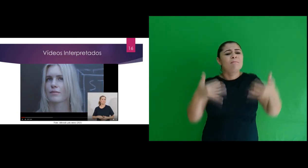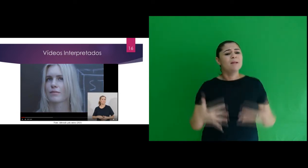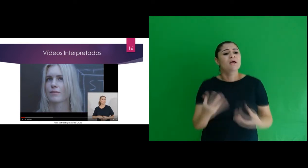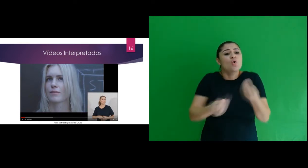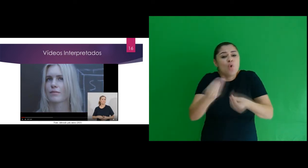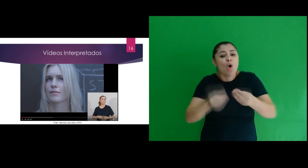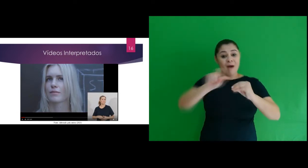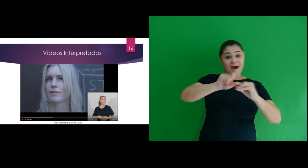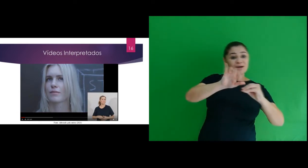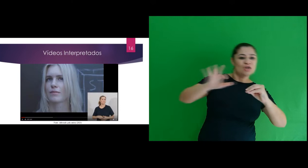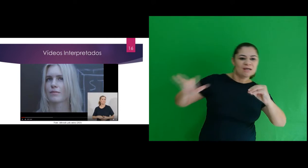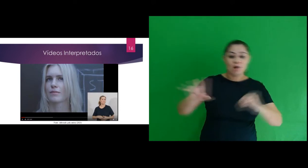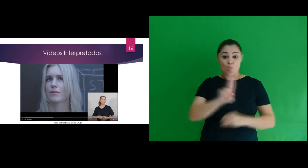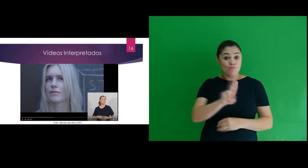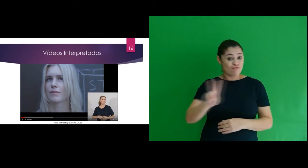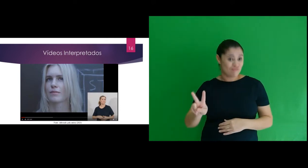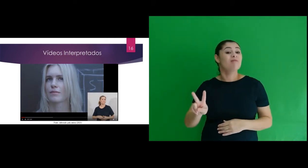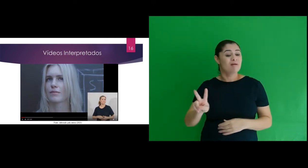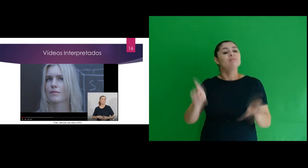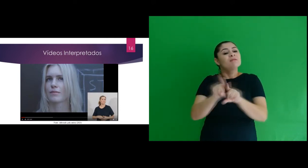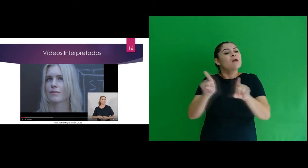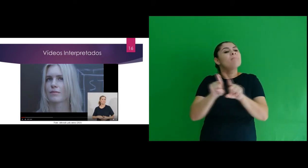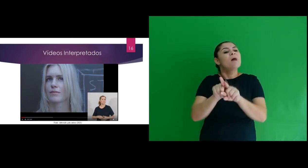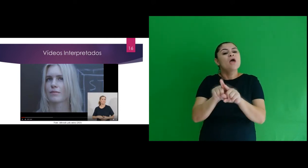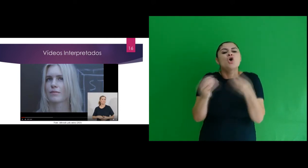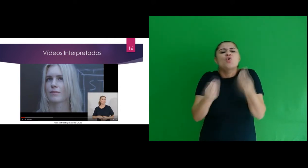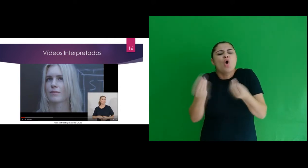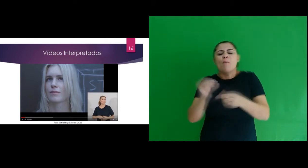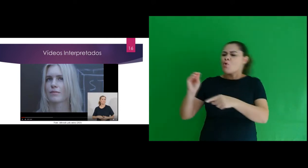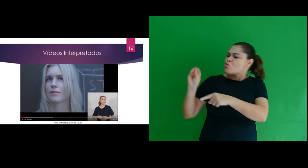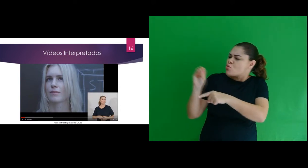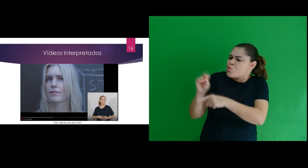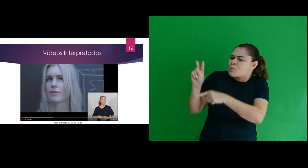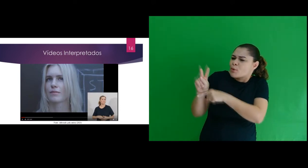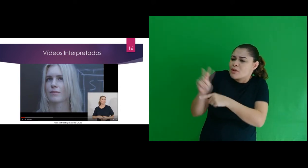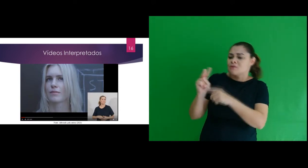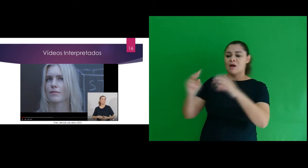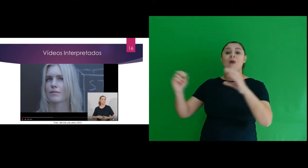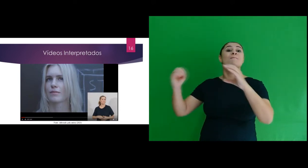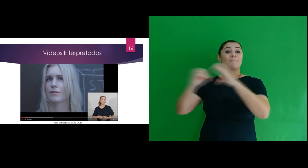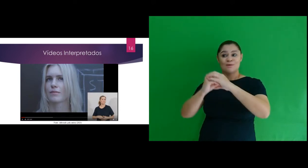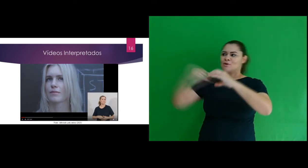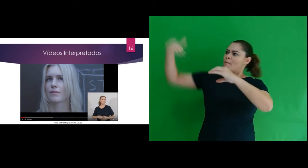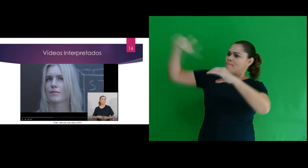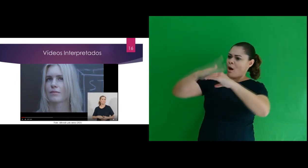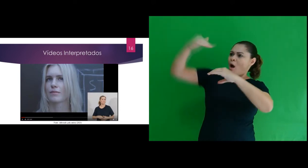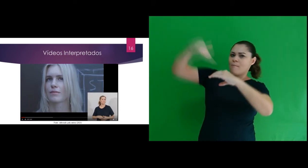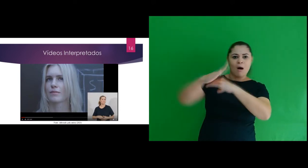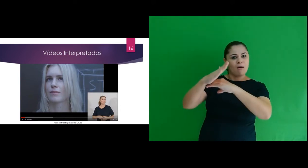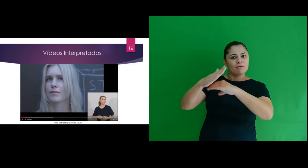ele traz questões referentes a radiação ultravioleta e proteção da camada de ozônio.